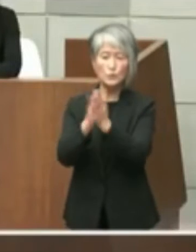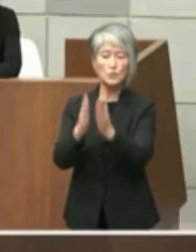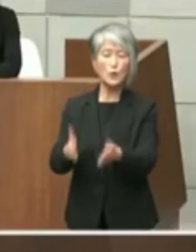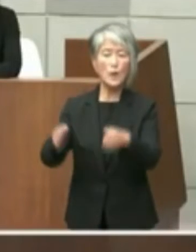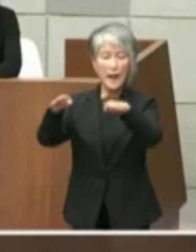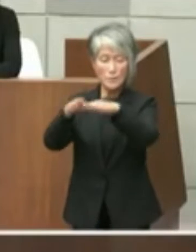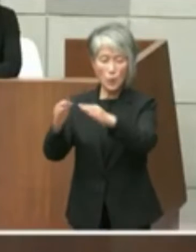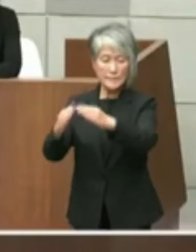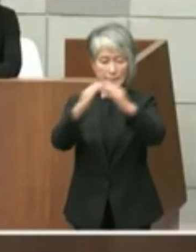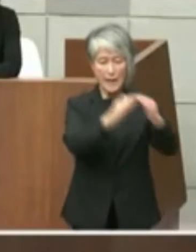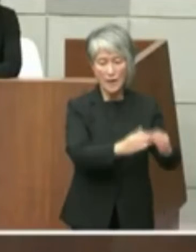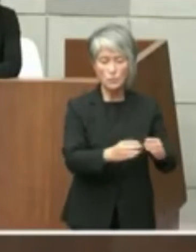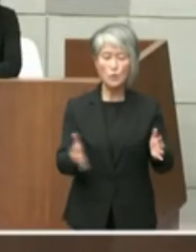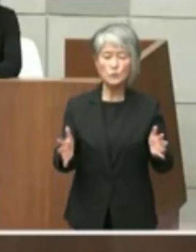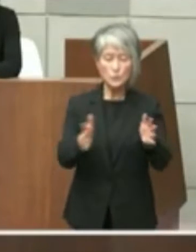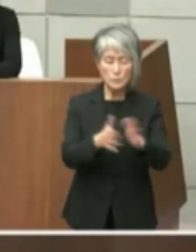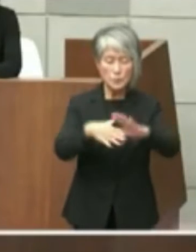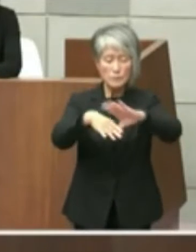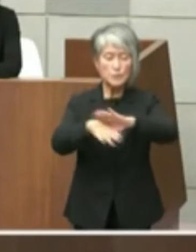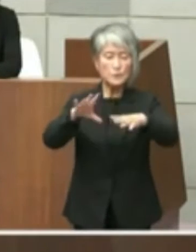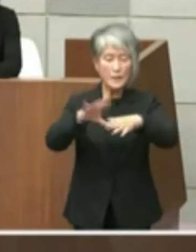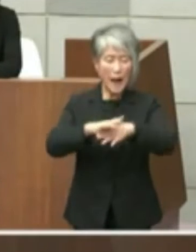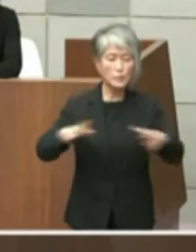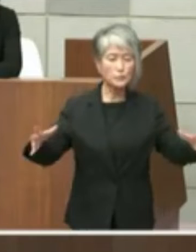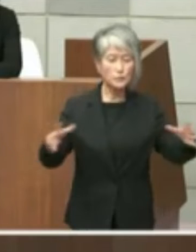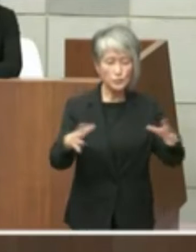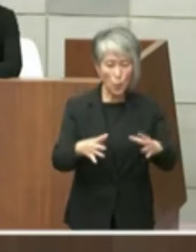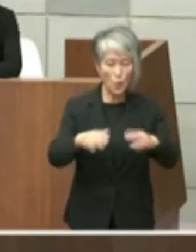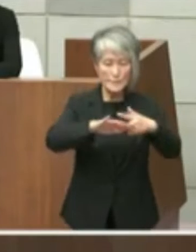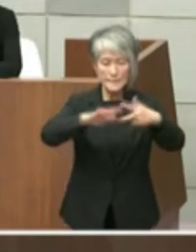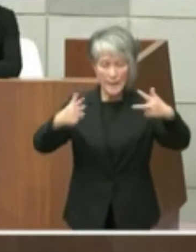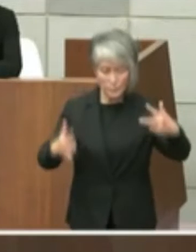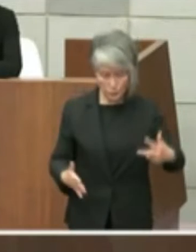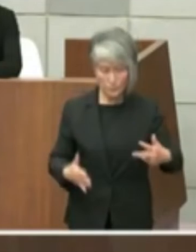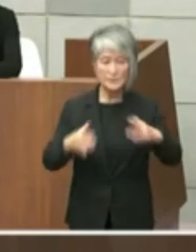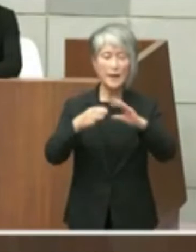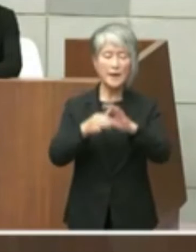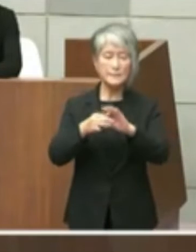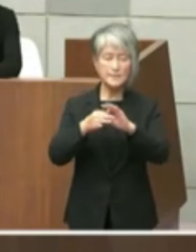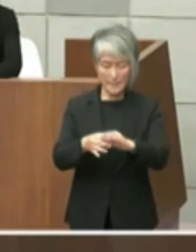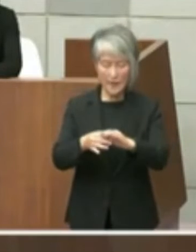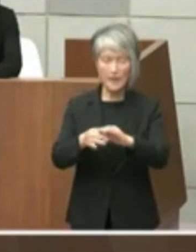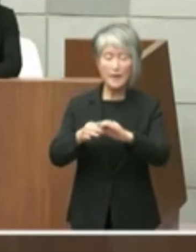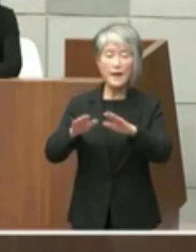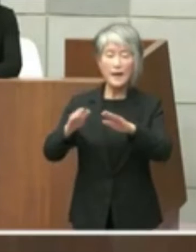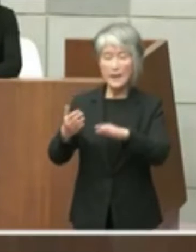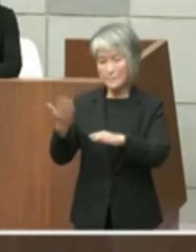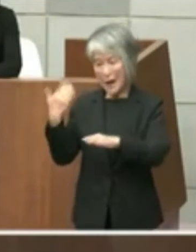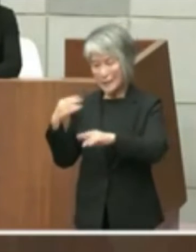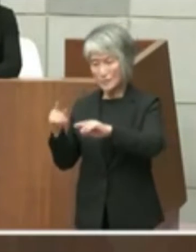文化複合施設等の整備などを県知事この鍵 違い都知事ですが県知事をはじめ関係務所